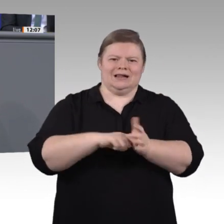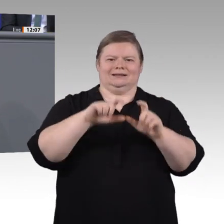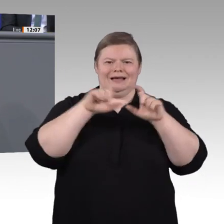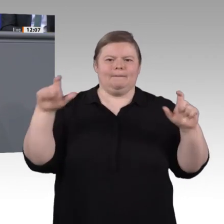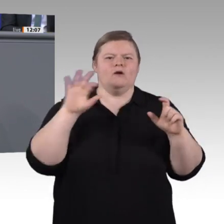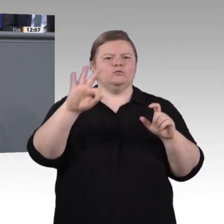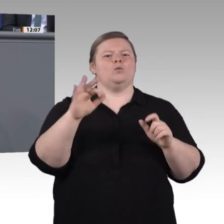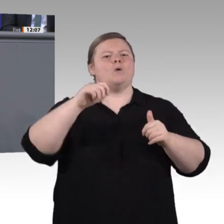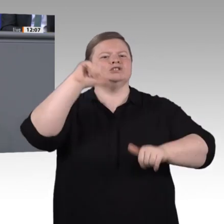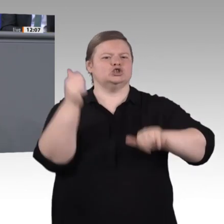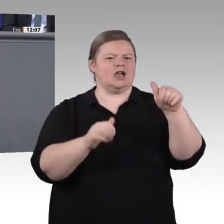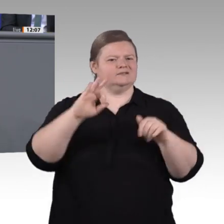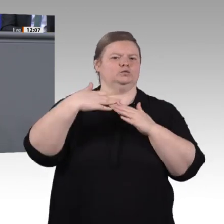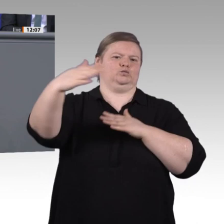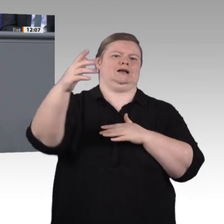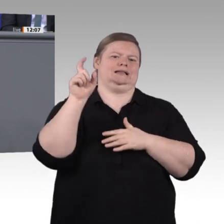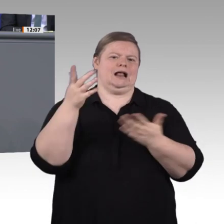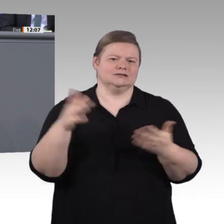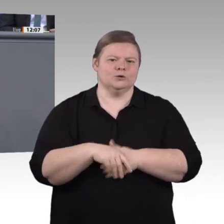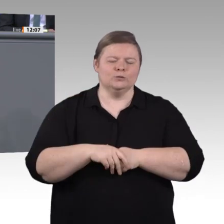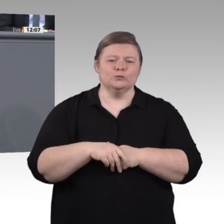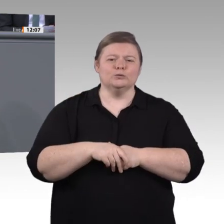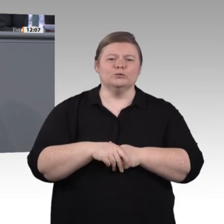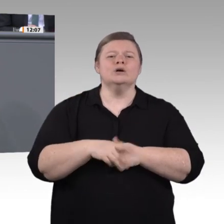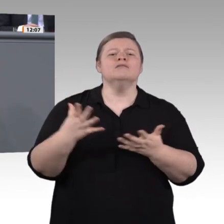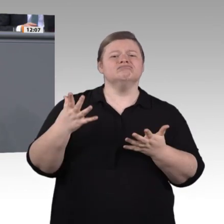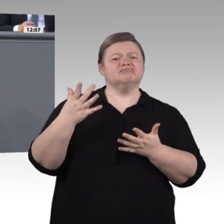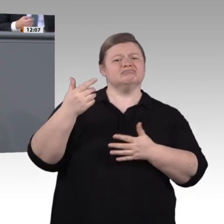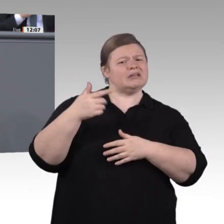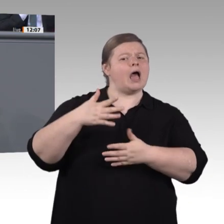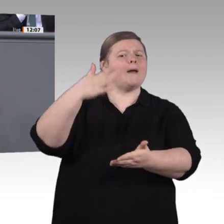Zeit, auch das Thema Inklusion so richtig in den Mittelpunkt zu stellen.